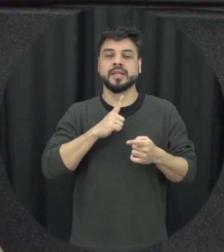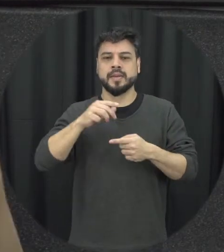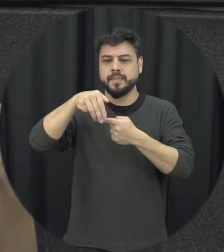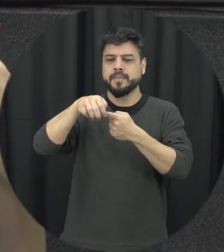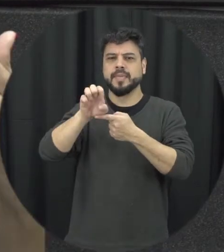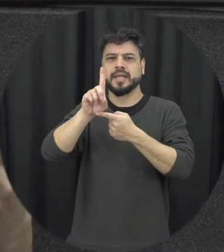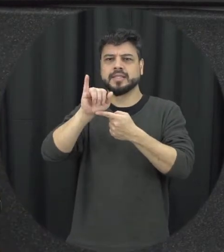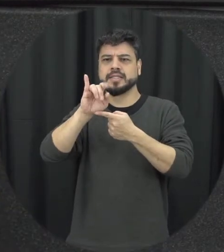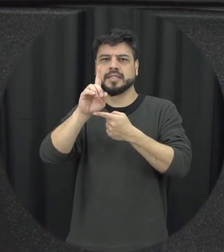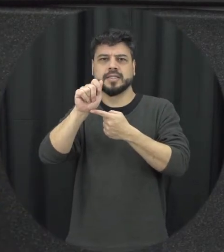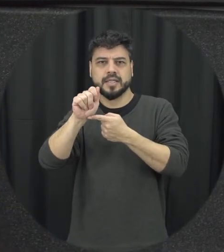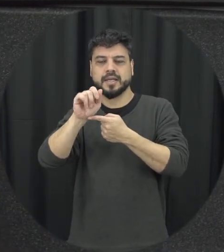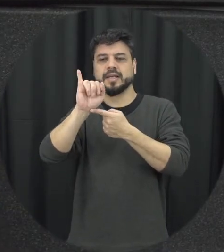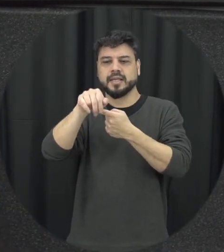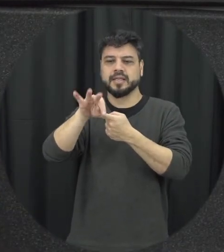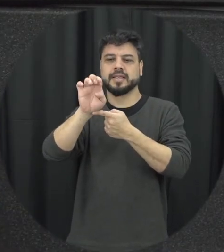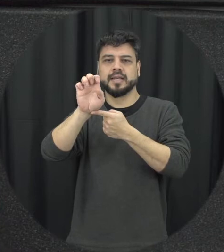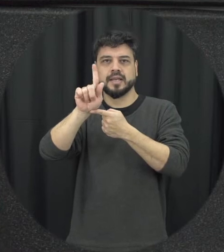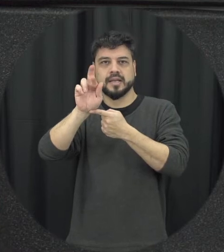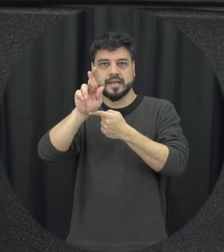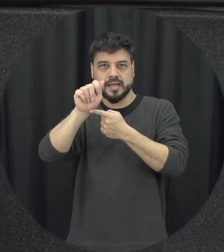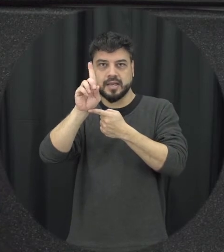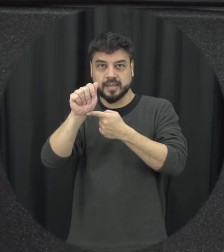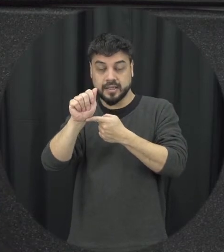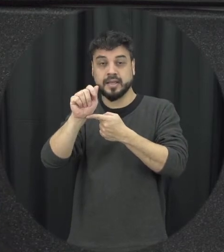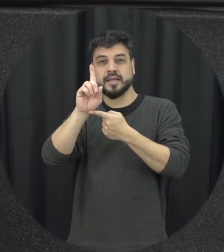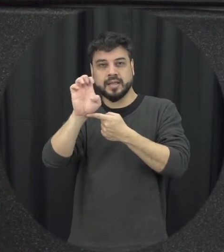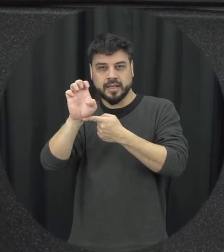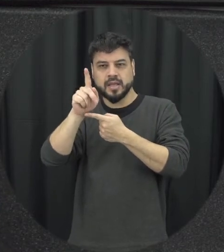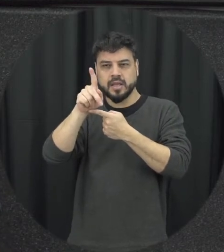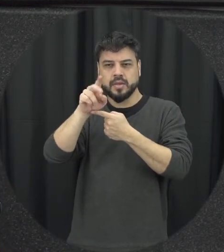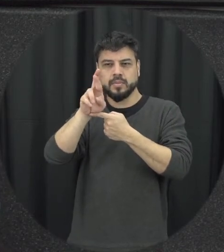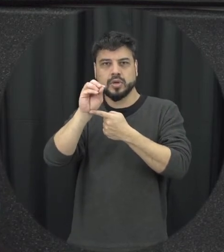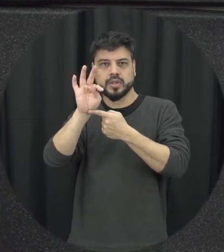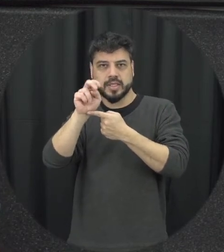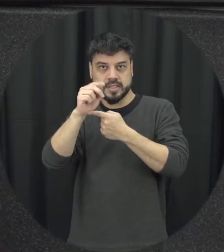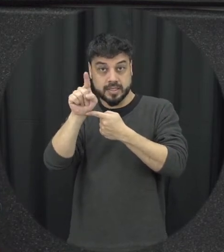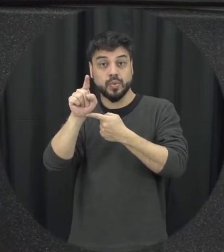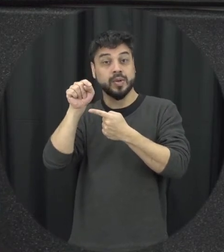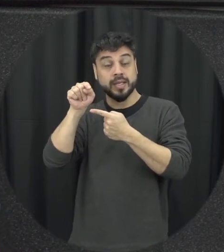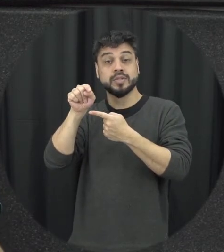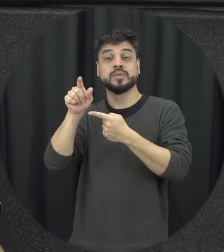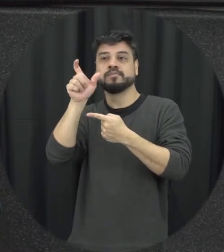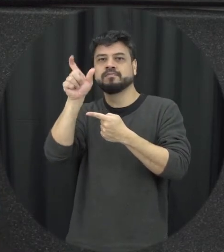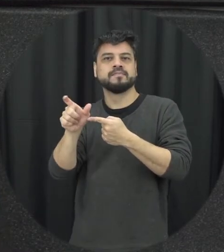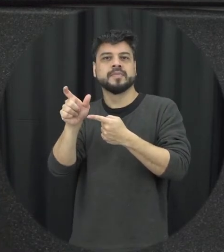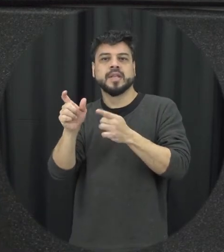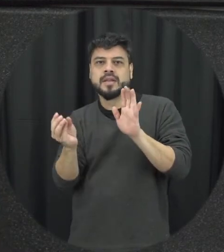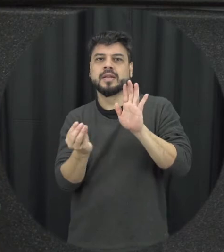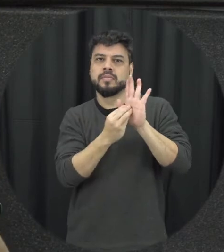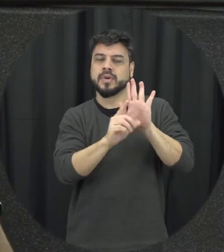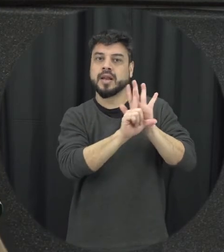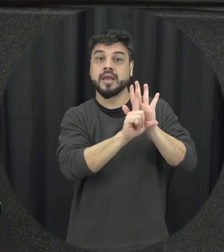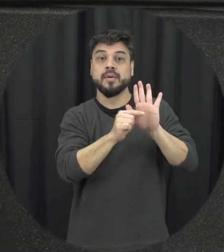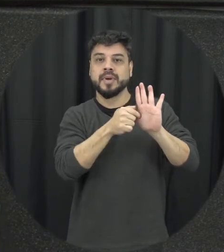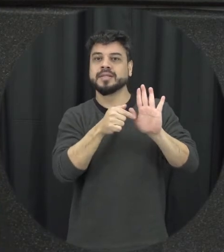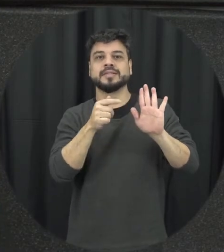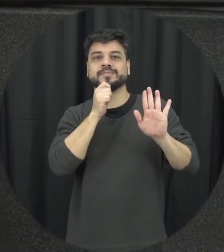Integradas de prevenção que estão previstas na lei na lei ainda precisam ser vamos assim efetivados